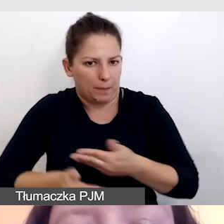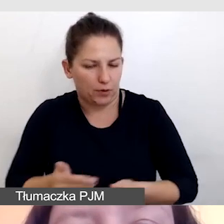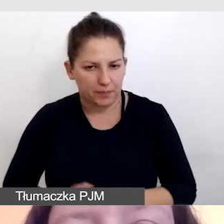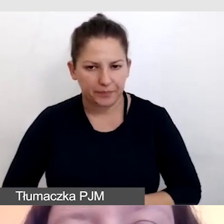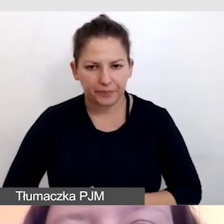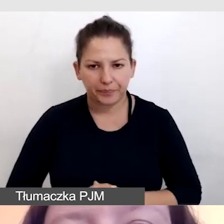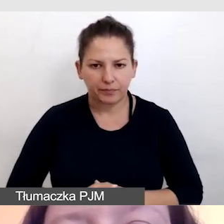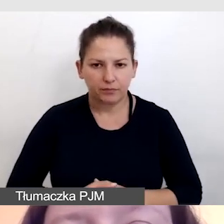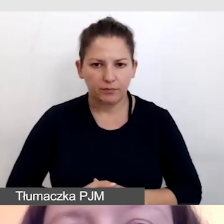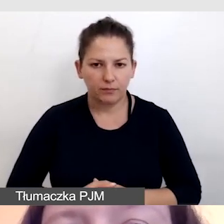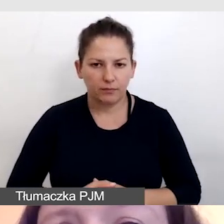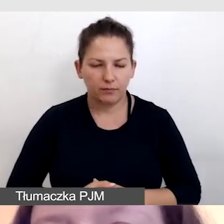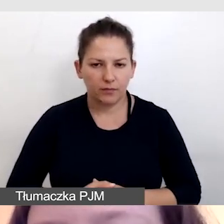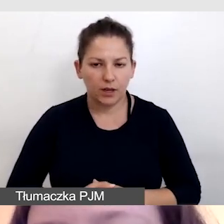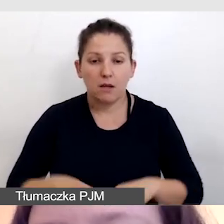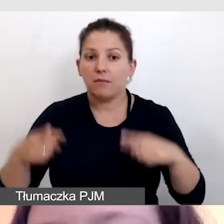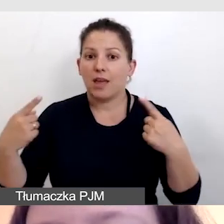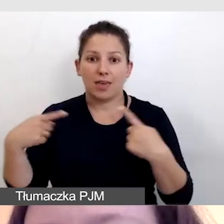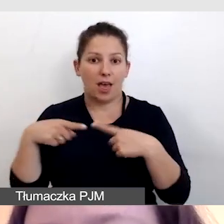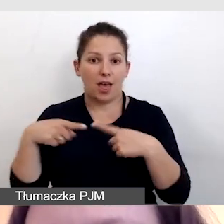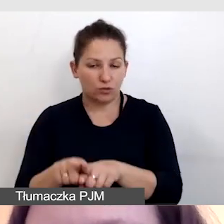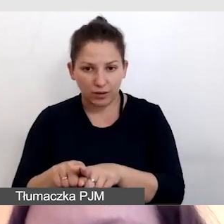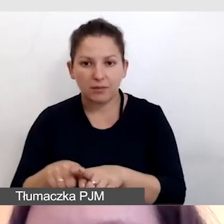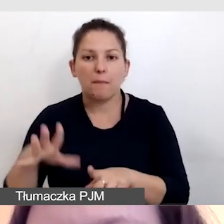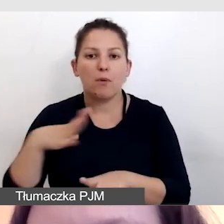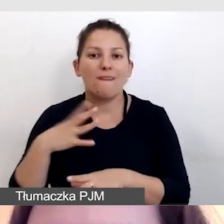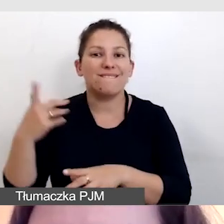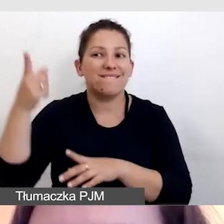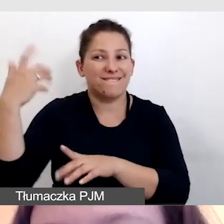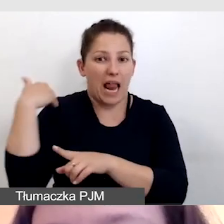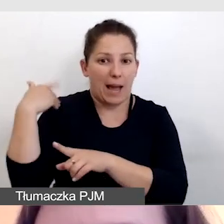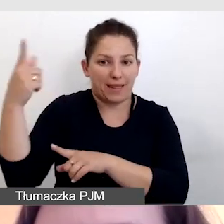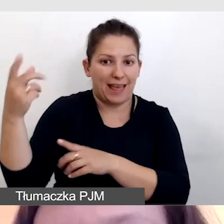Równolegle powstawały nam w Wielkiej Brytanii napisy angielskie